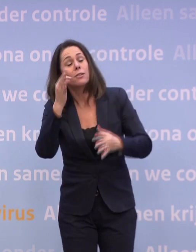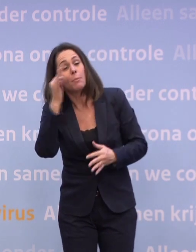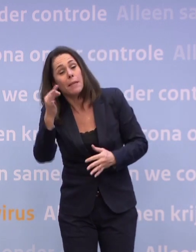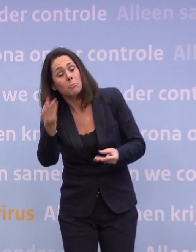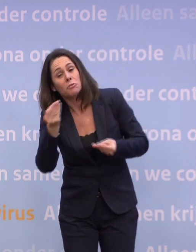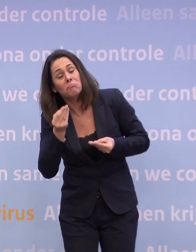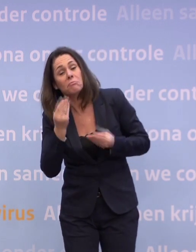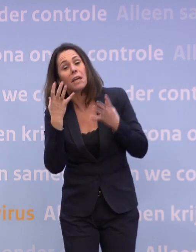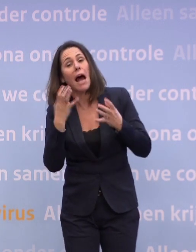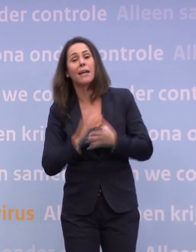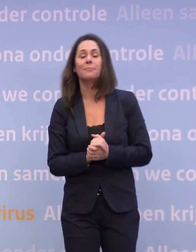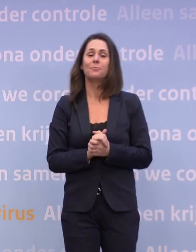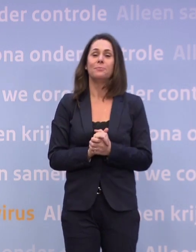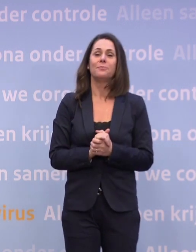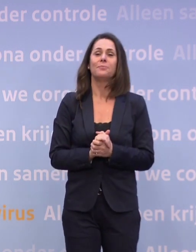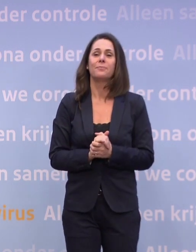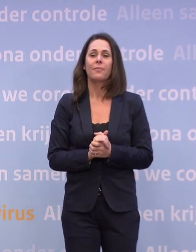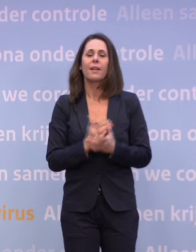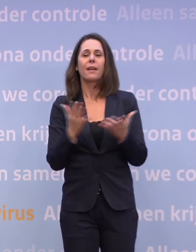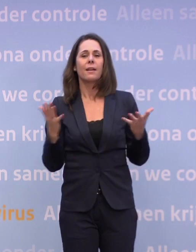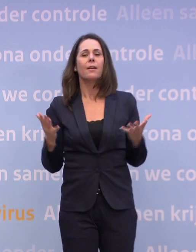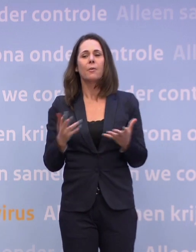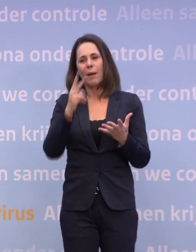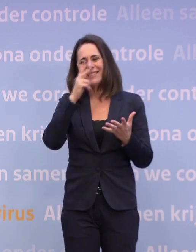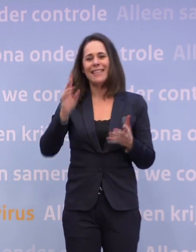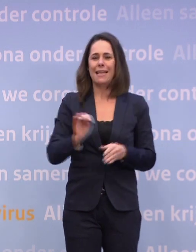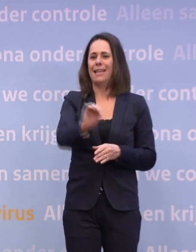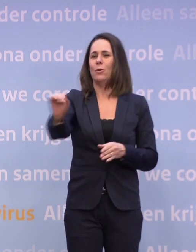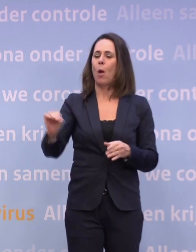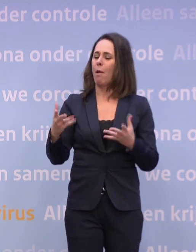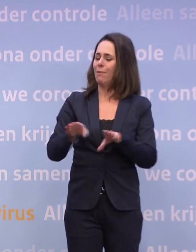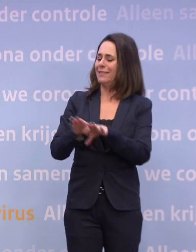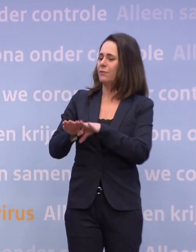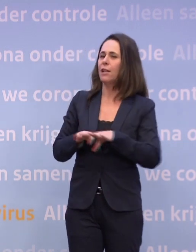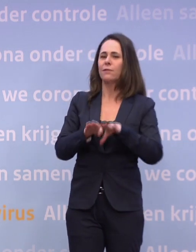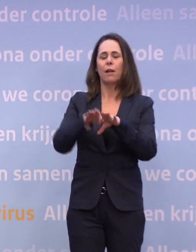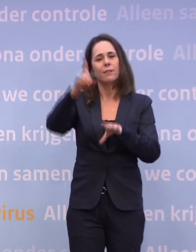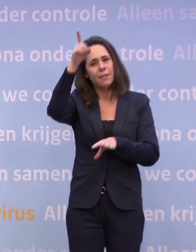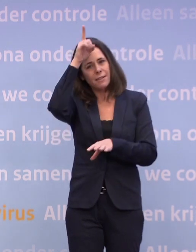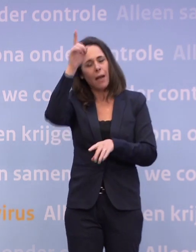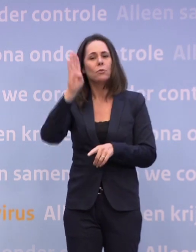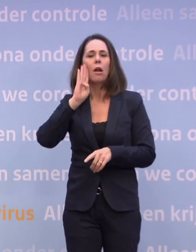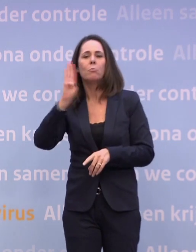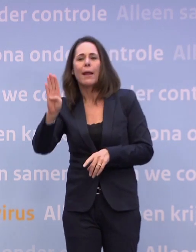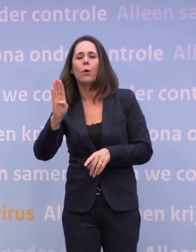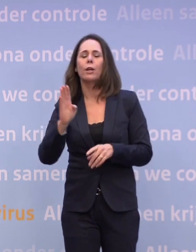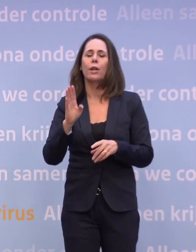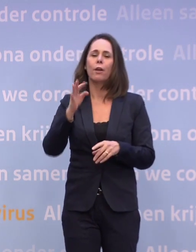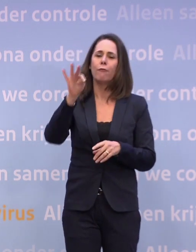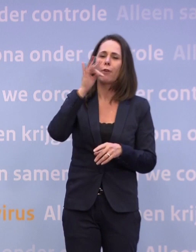Een beetje ter vergoelijking... ...we zien natuurlijk in heel Europa deze worsteling, ook in Duitsland. We zien in België nu weer de discussies. In Frankrijk, van: oh jee.